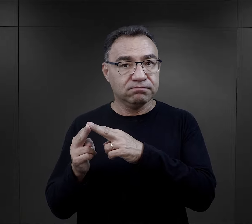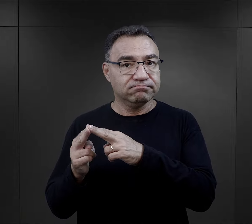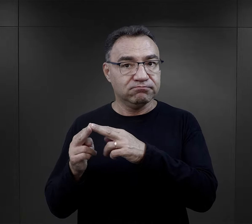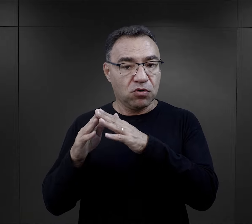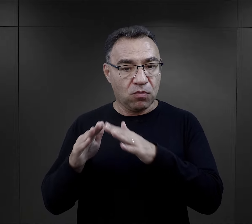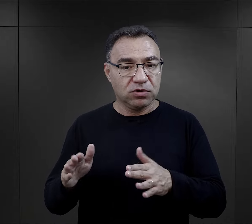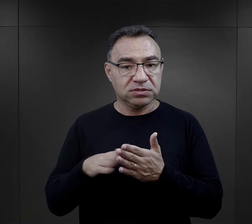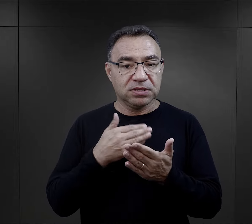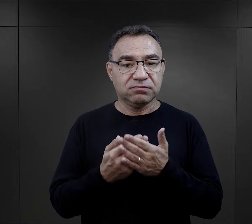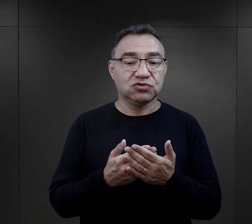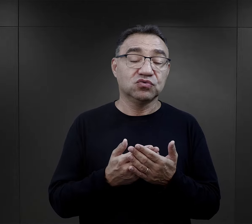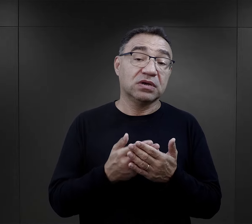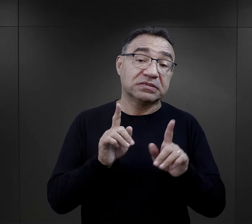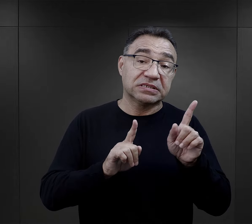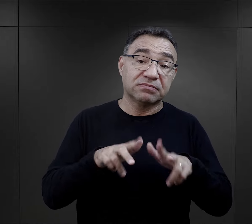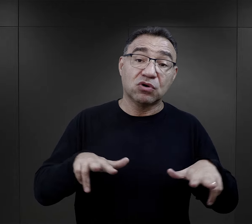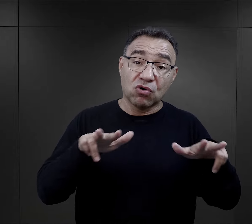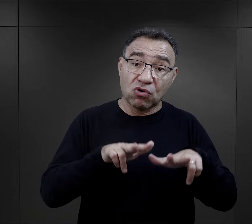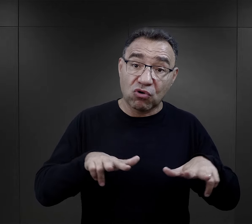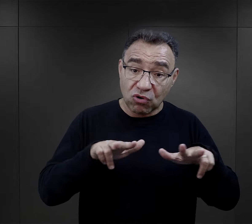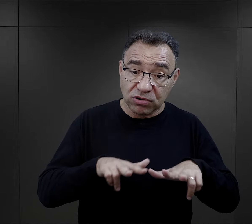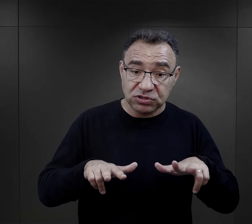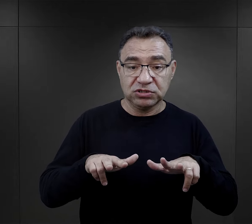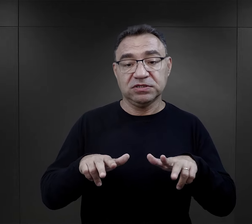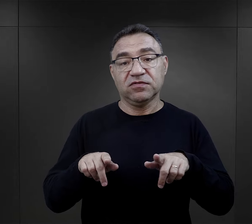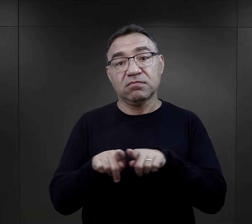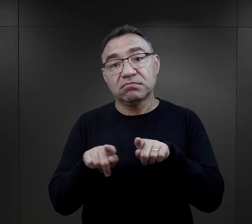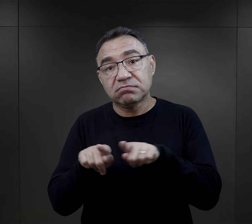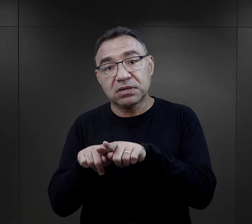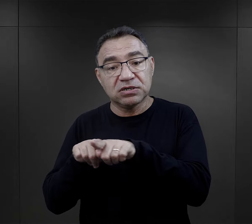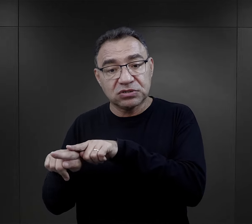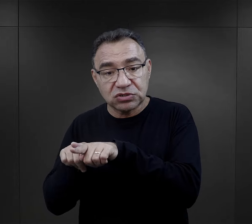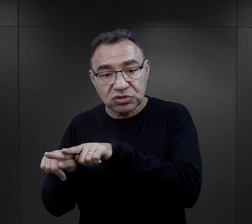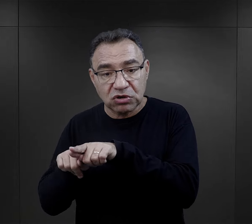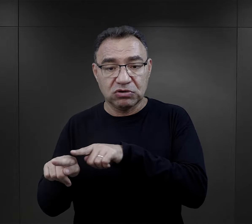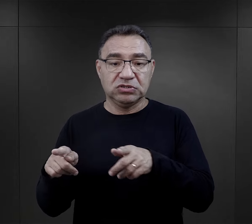Bywało, że do obozu trafiały rodziny, trafiało rodzeństwo,